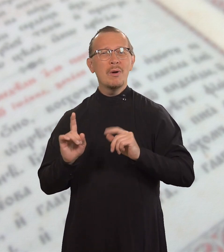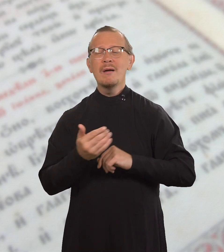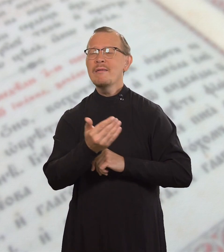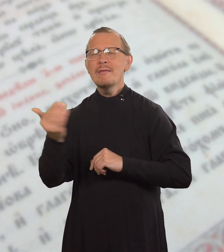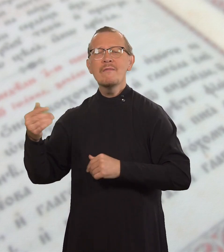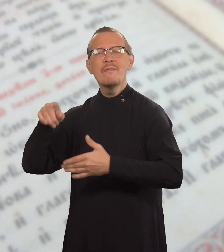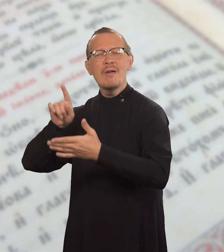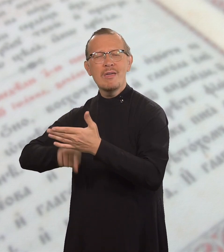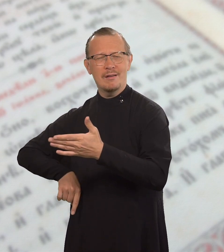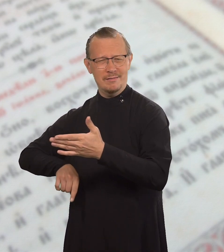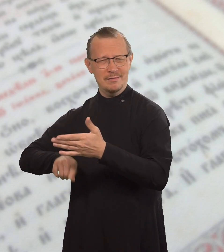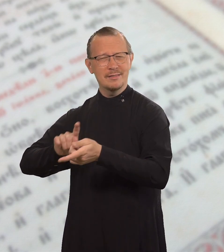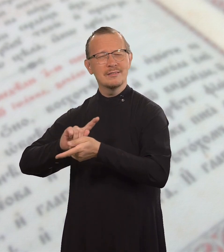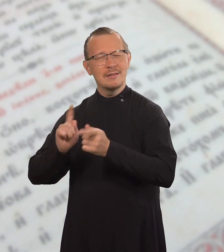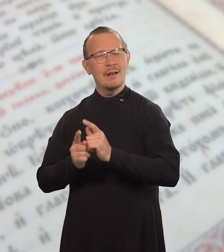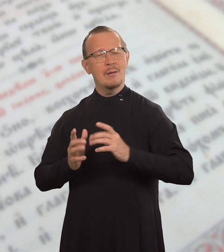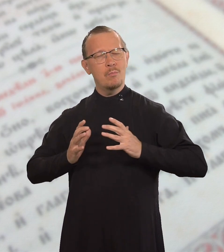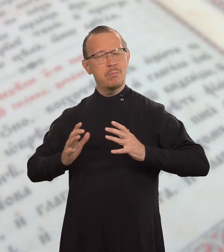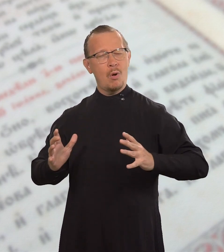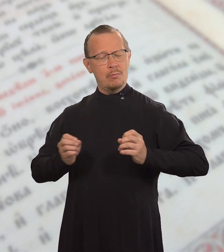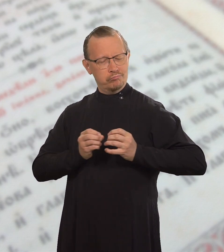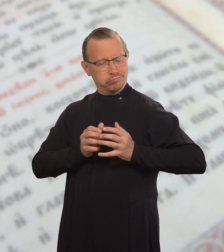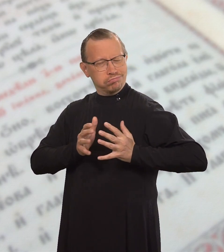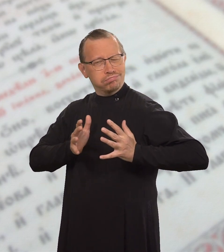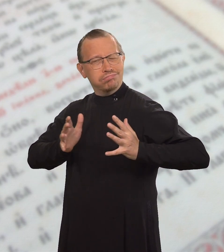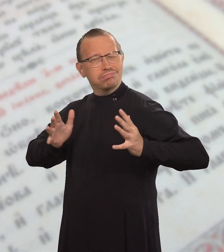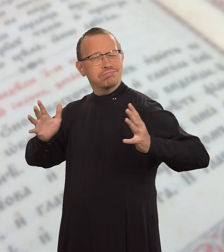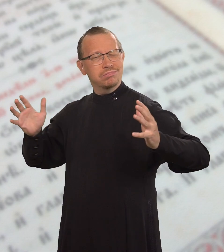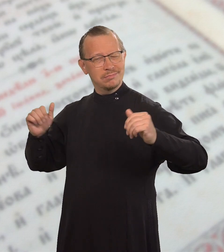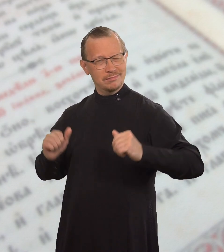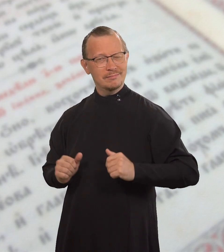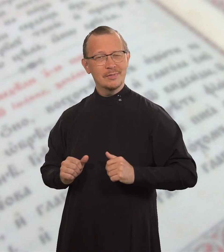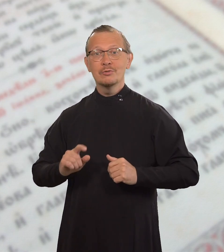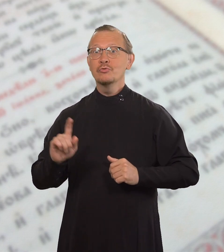чтобы им быть богатыми верой